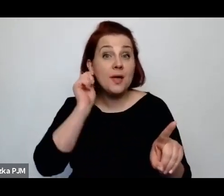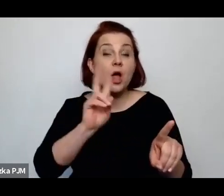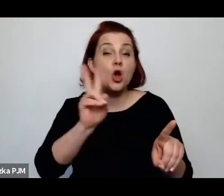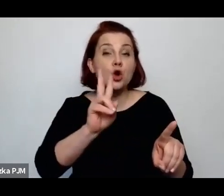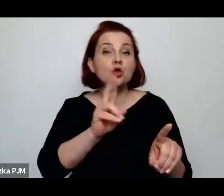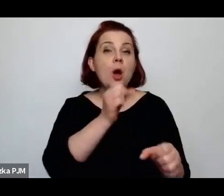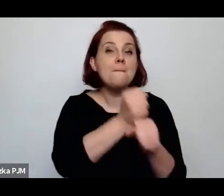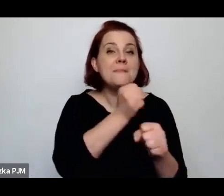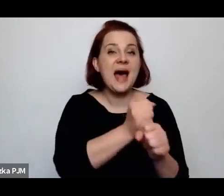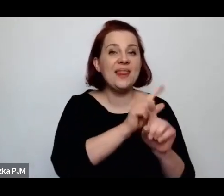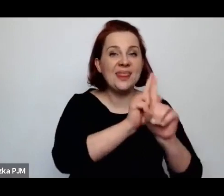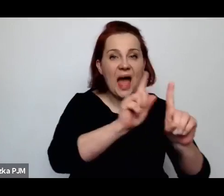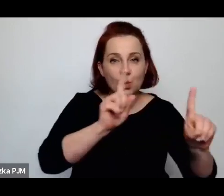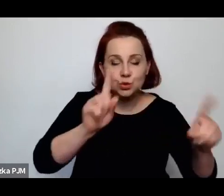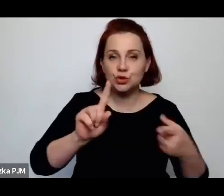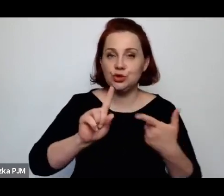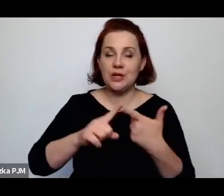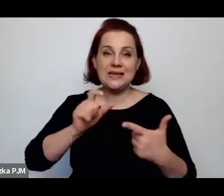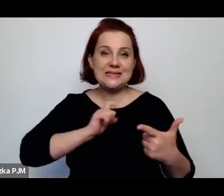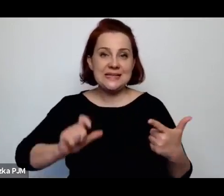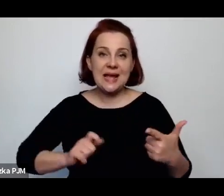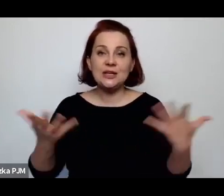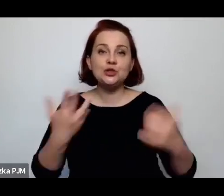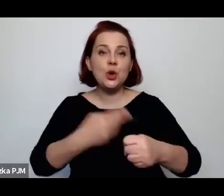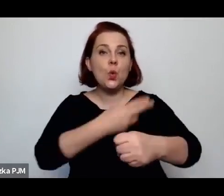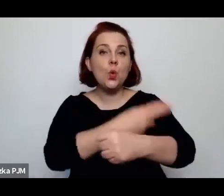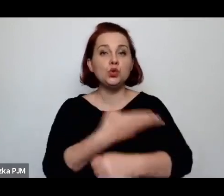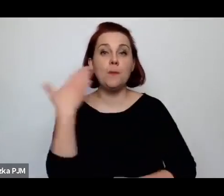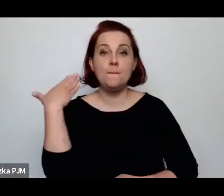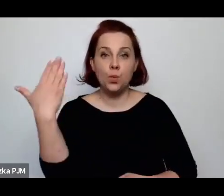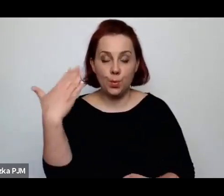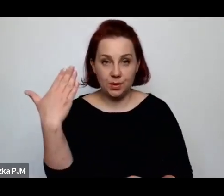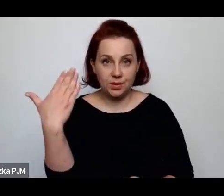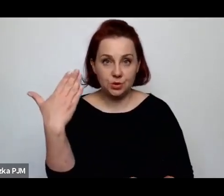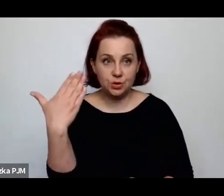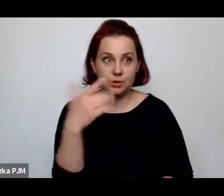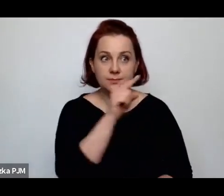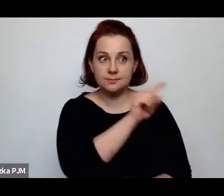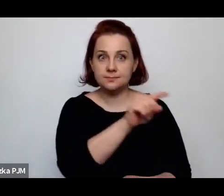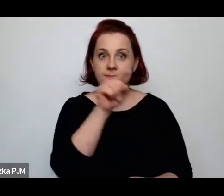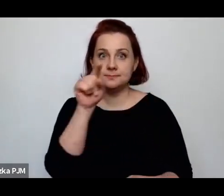nauczycielki albo sekretarki w urzędach publicznych, zostały pozbawione pracy